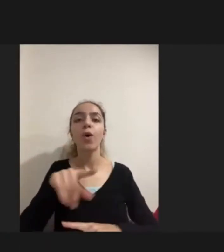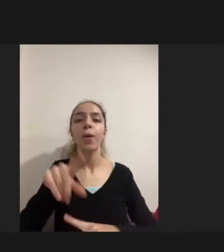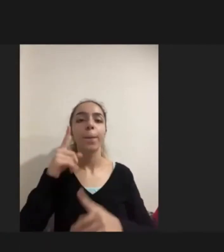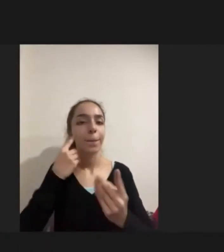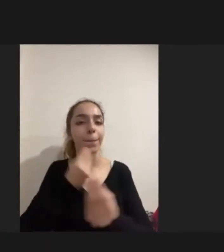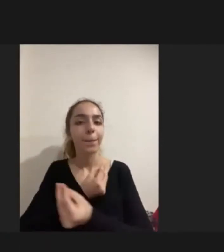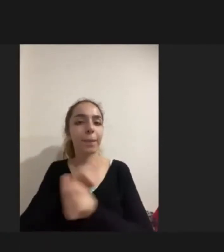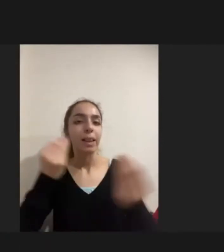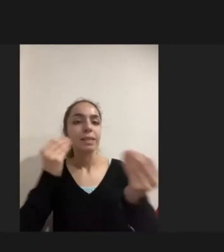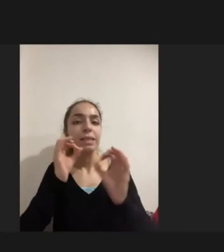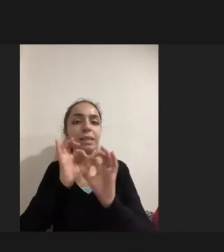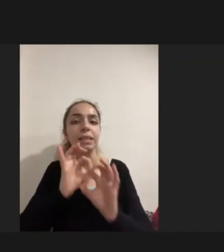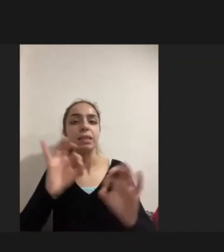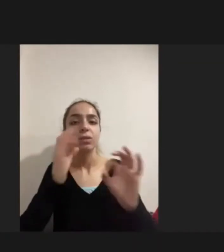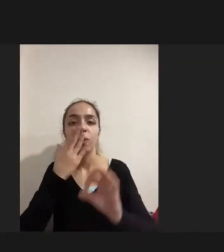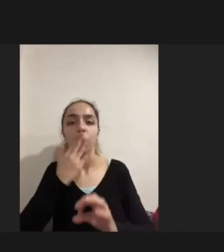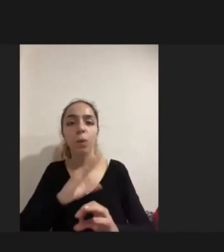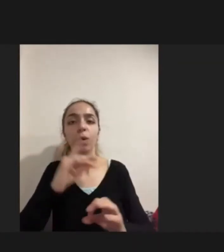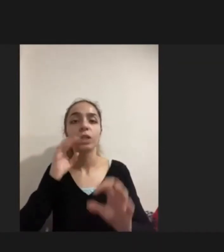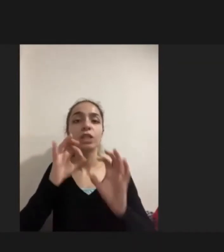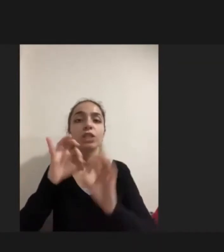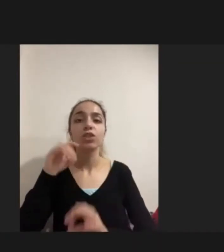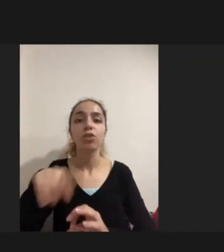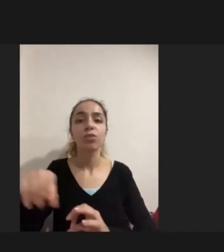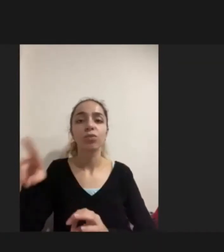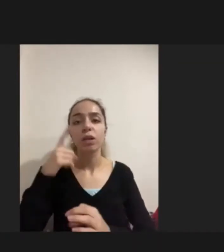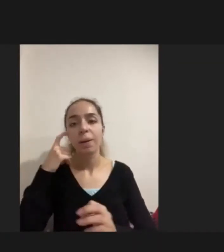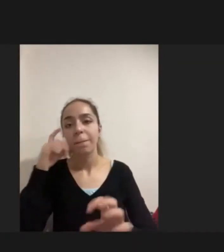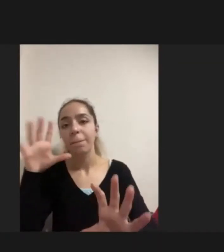Kişiler bunu handikapını yaşamaya başlamışlardı birçoğu